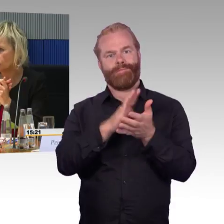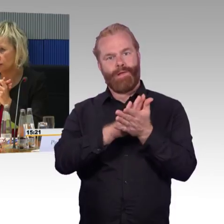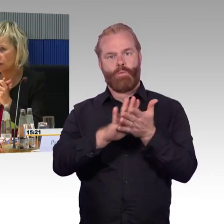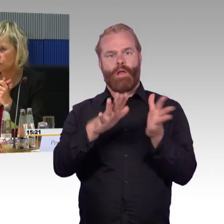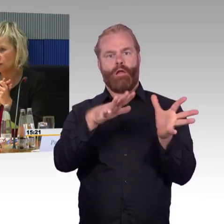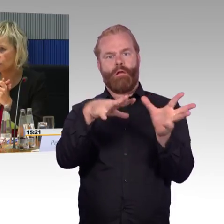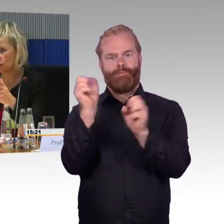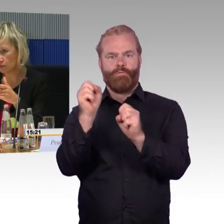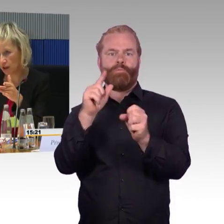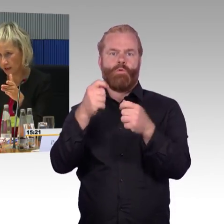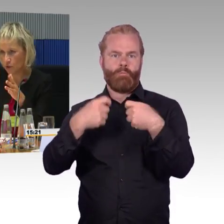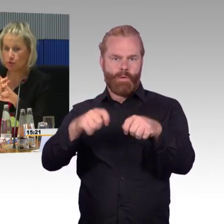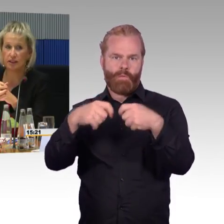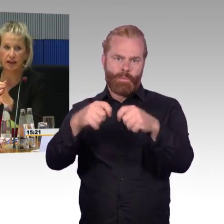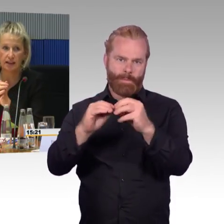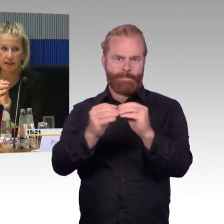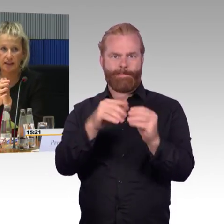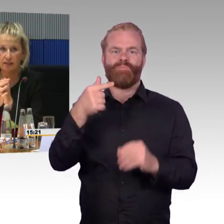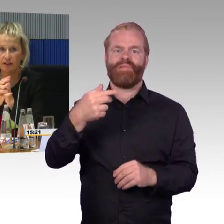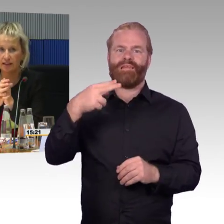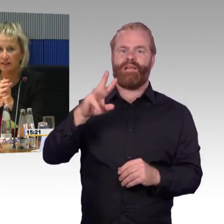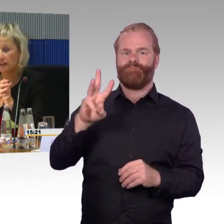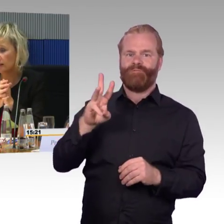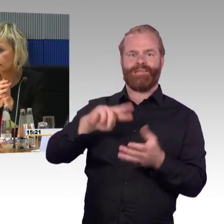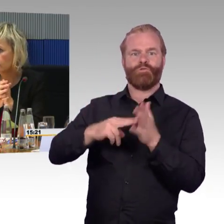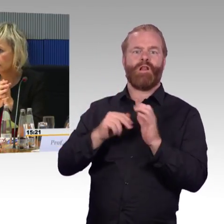die dort zur Evakuierung von einem Zug in den anderen gelegt werden,